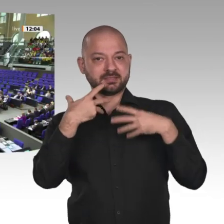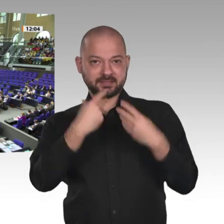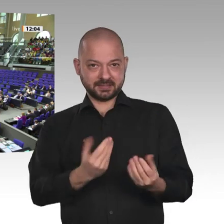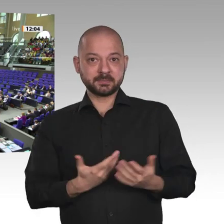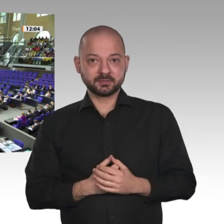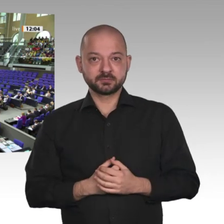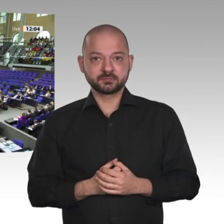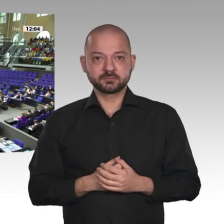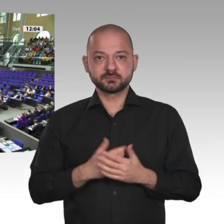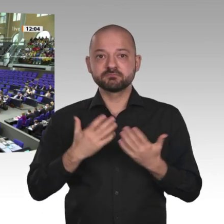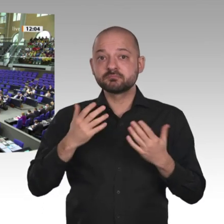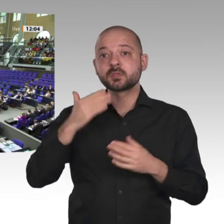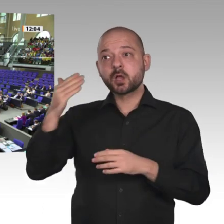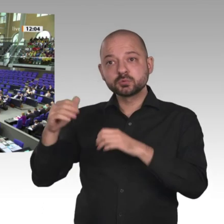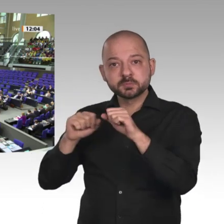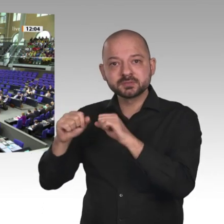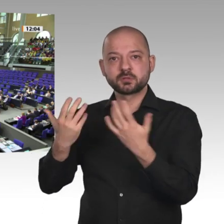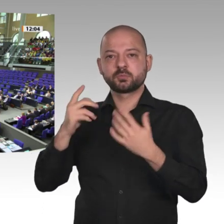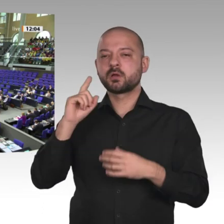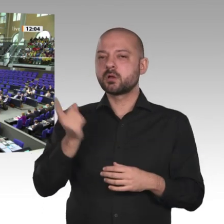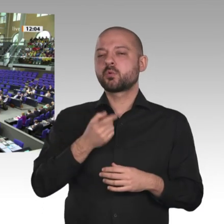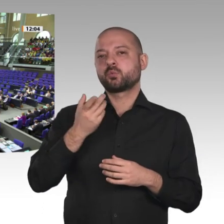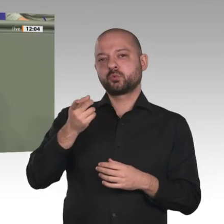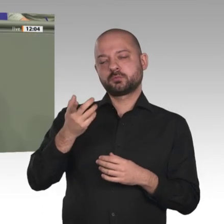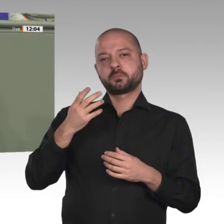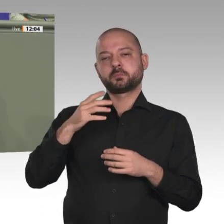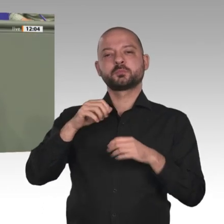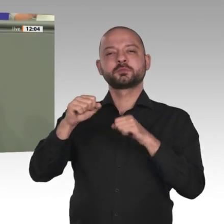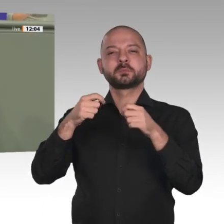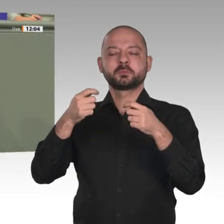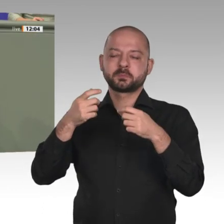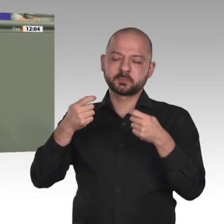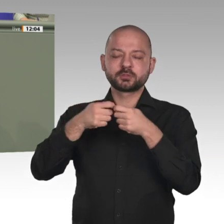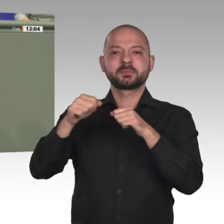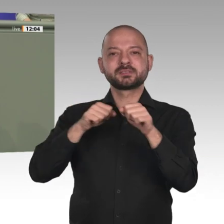Ich selbst werde voraussichtlich im Juni an einer Delegationsreise mit Staatsministerin